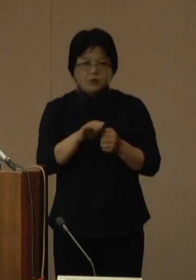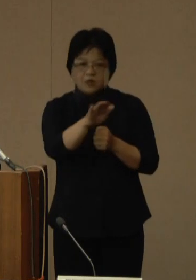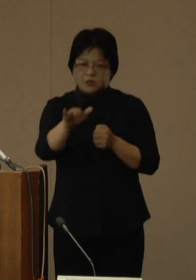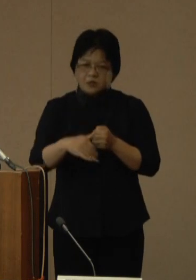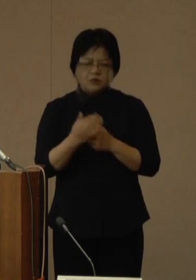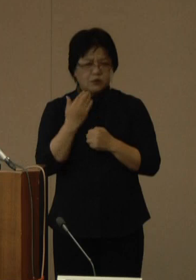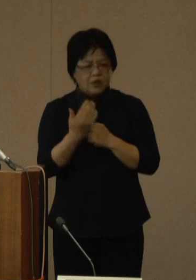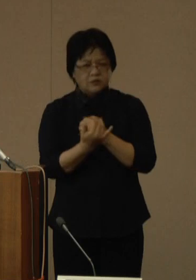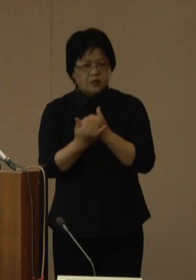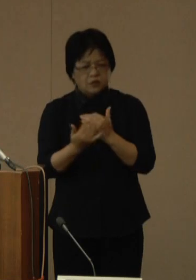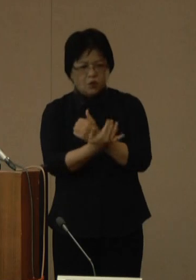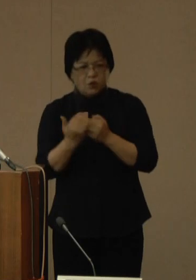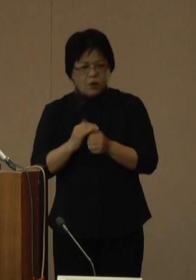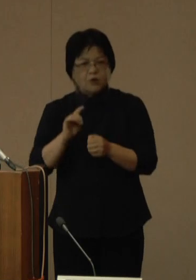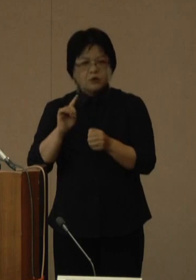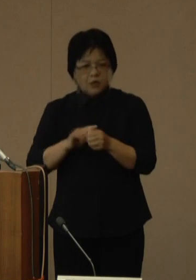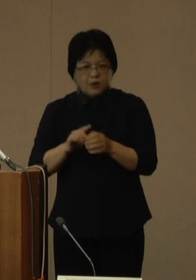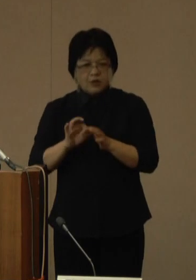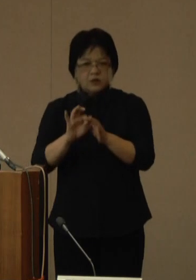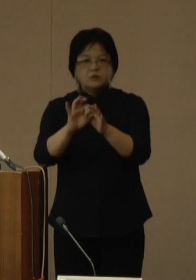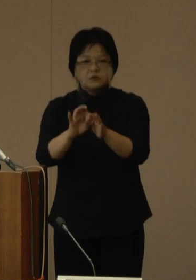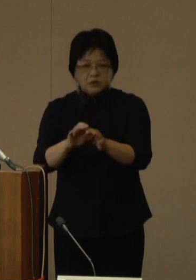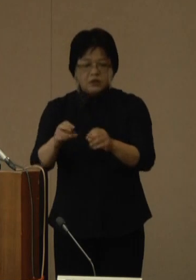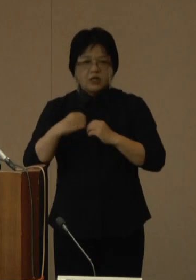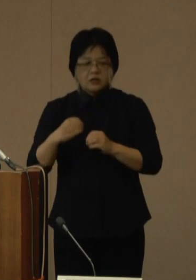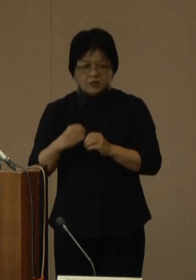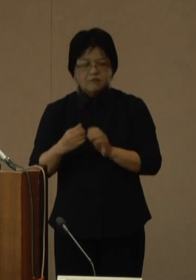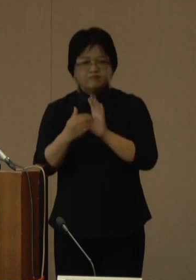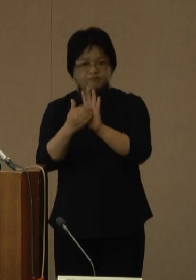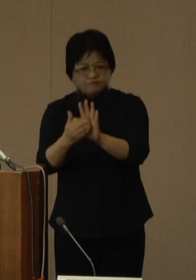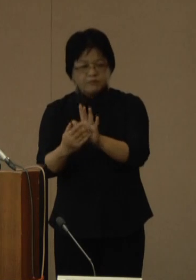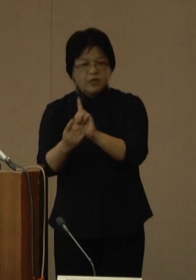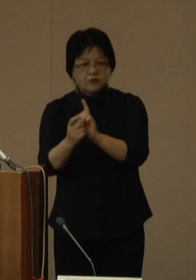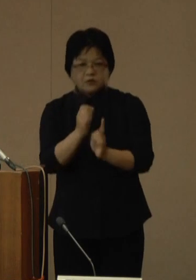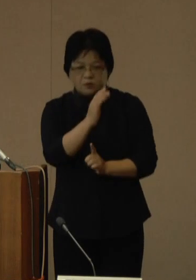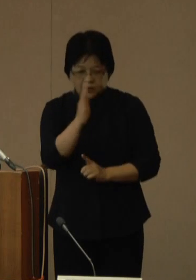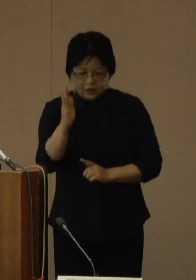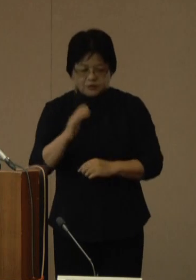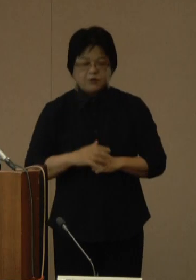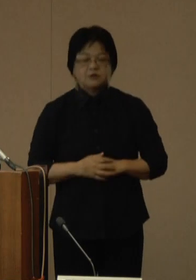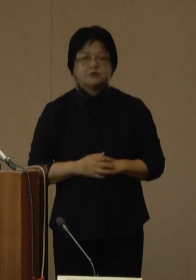引き続き、感染対策へのご理解とご協力をよろしくお願いいたします